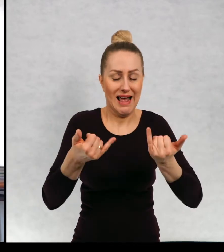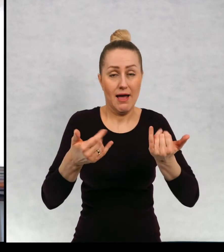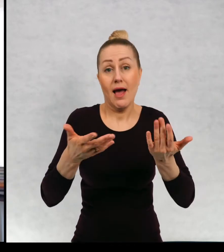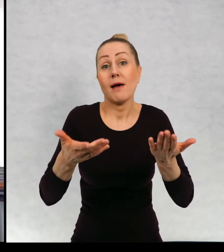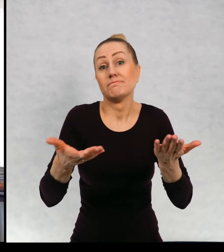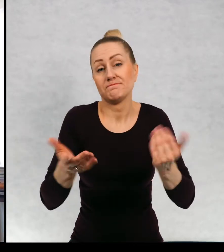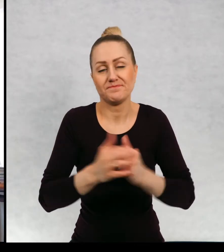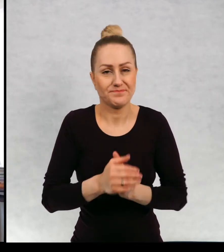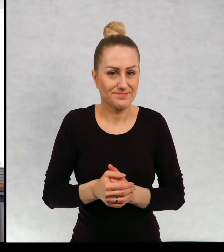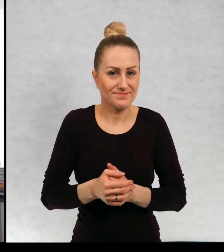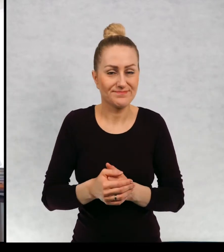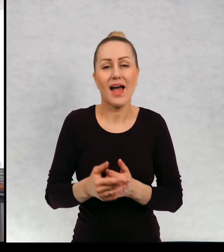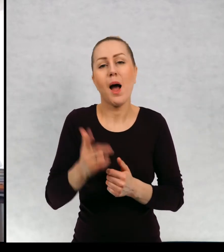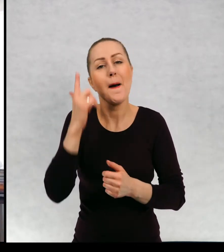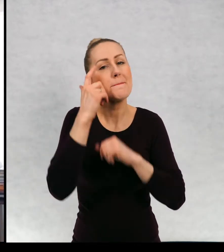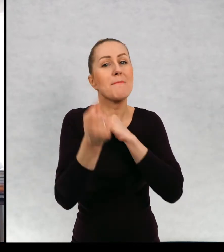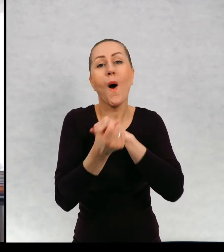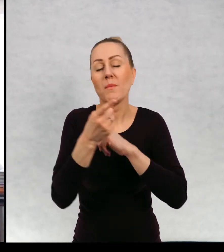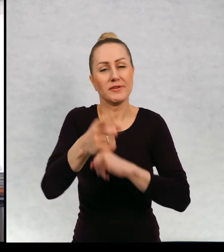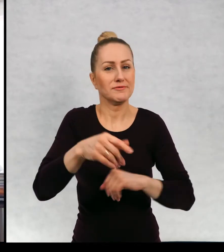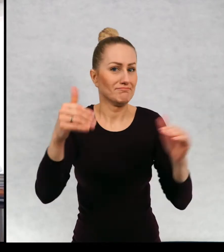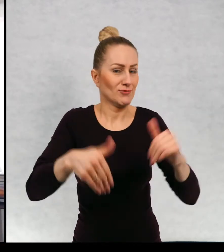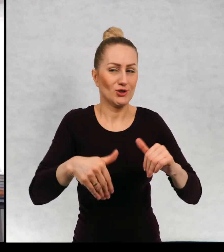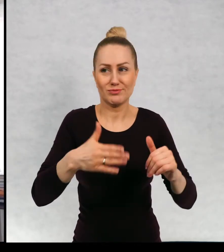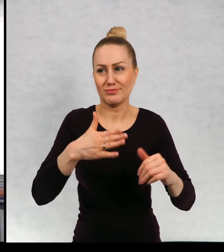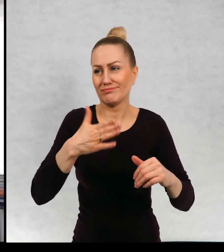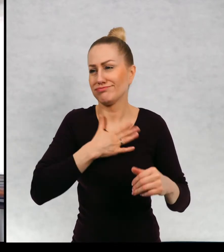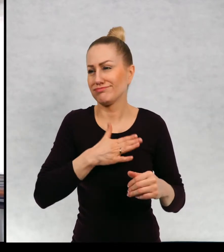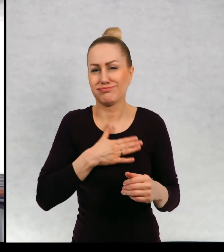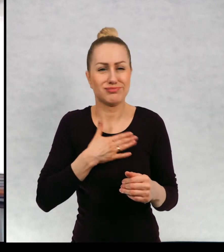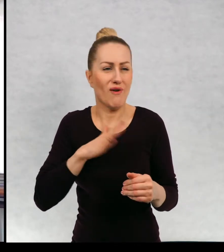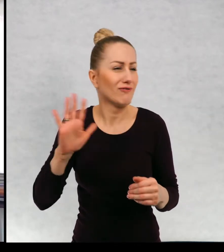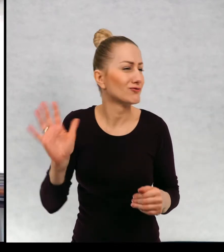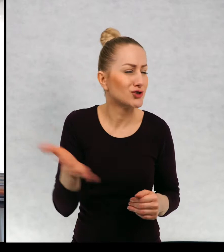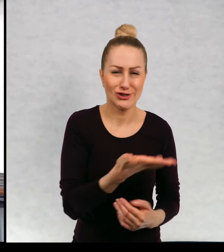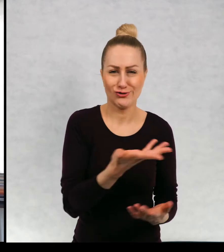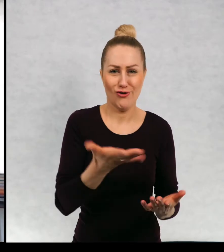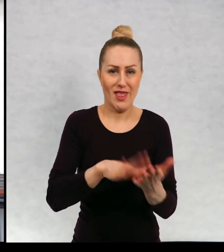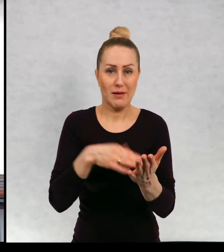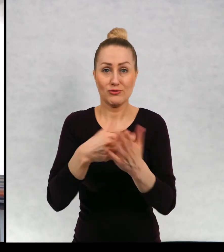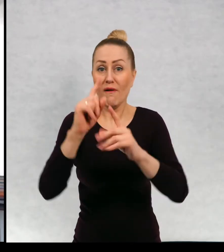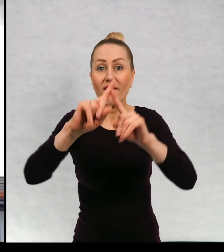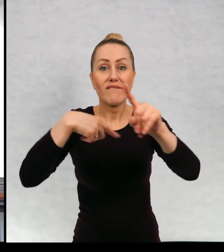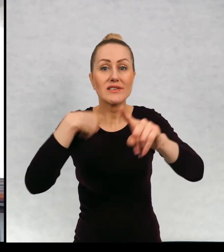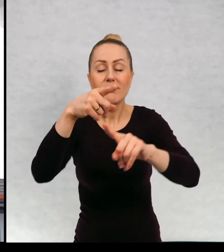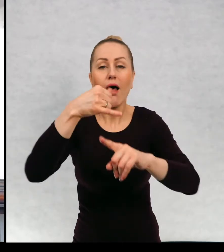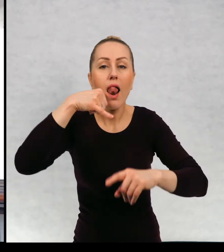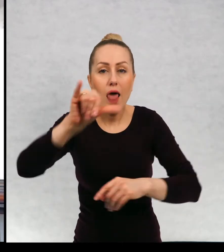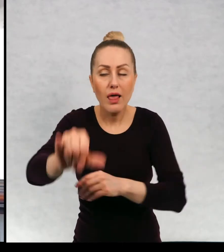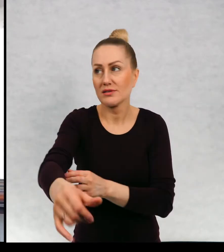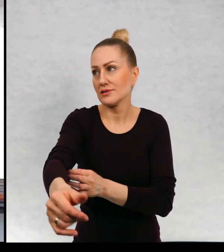Więc słuchajcie, pomysłem może być absolutnie wszystko, może być list od was, może być wasze